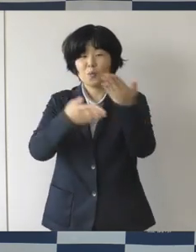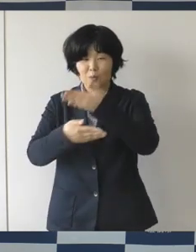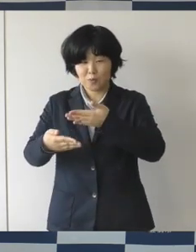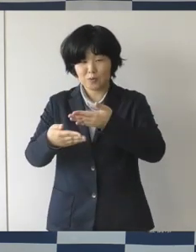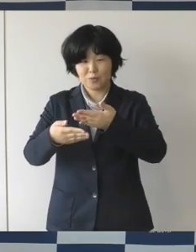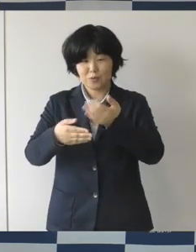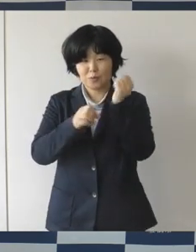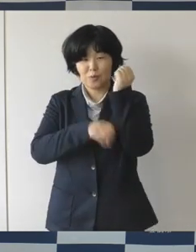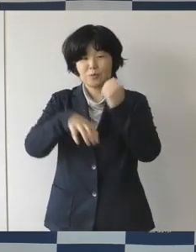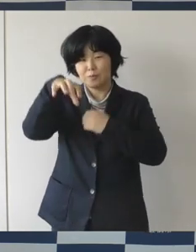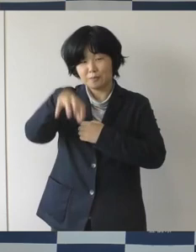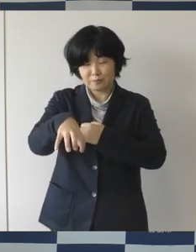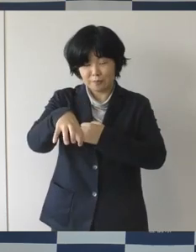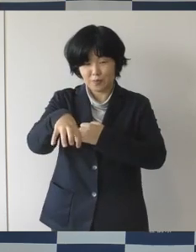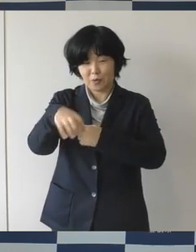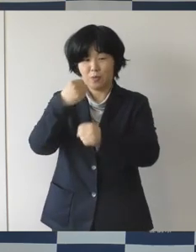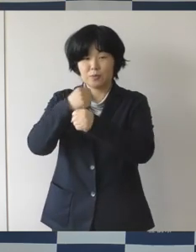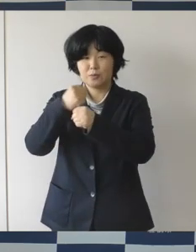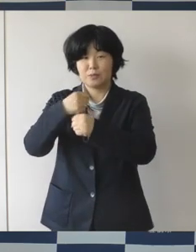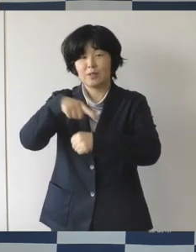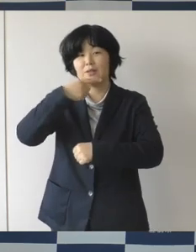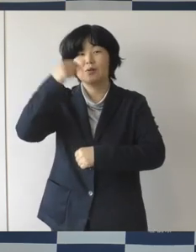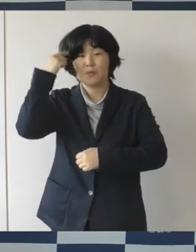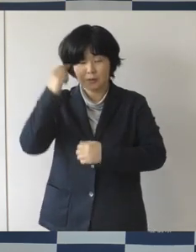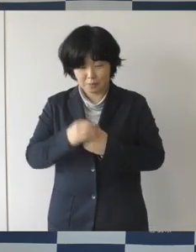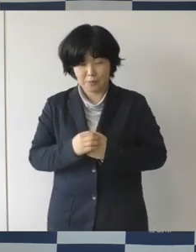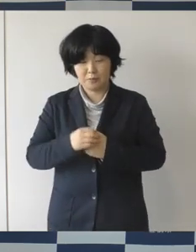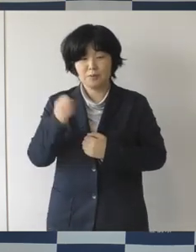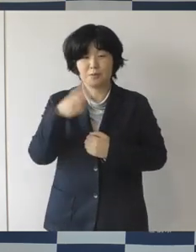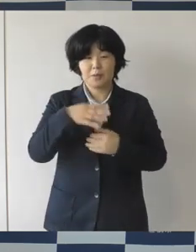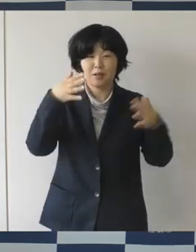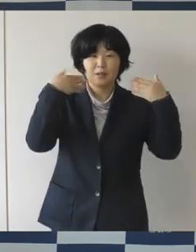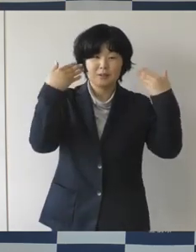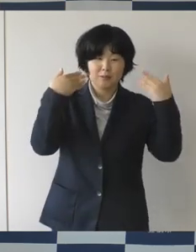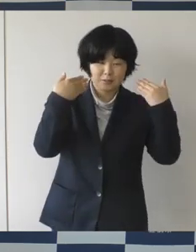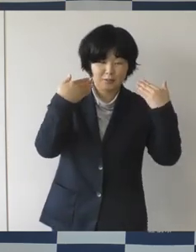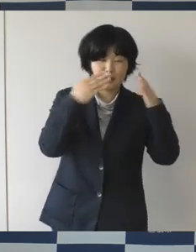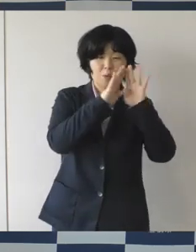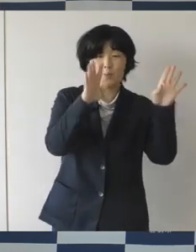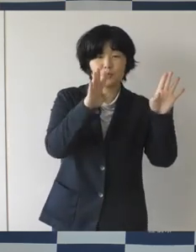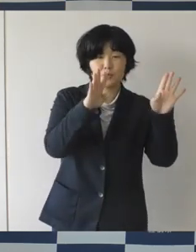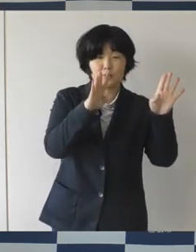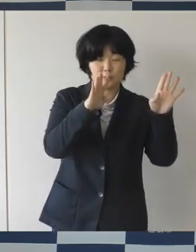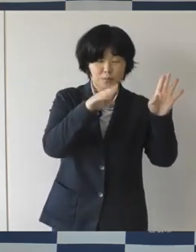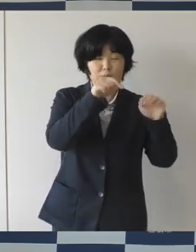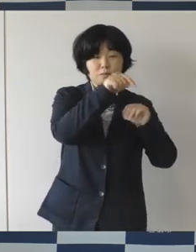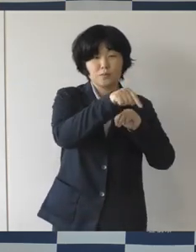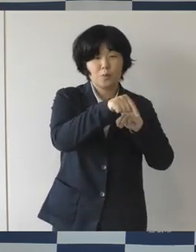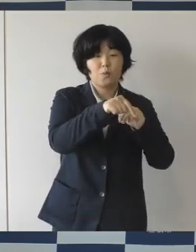そして同じく秋にオープン予定のまちなか広場では